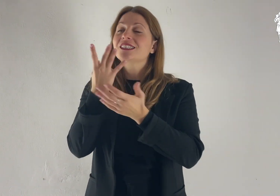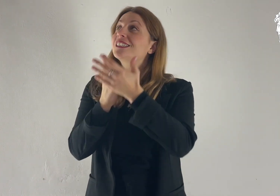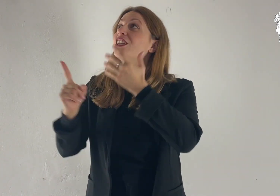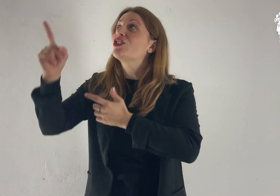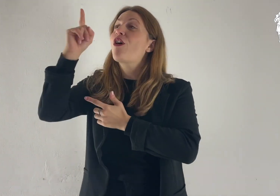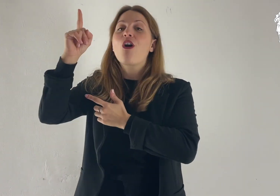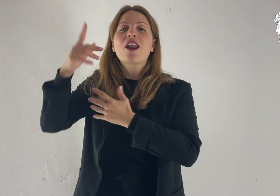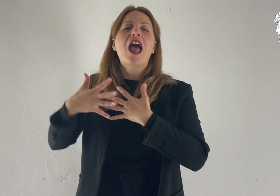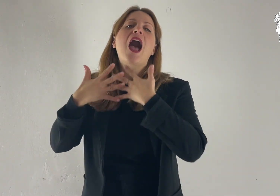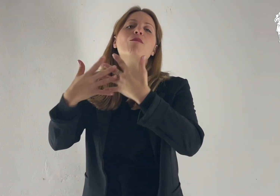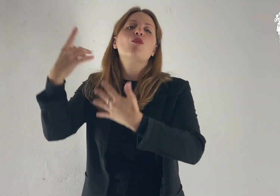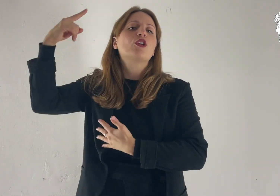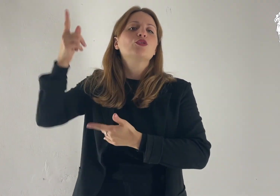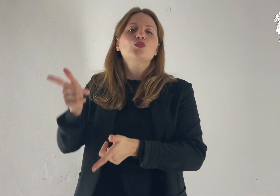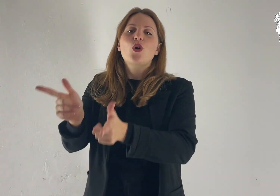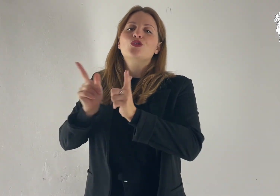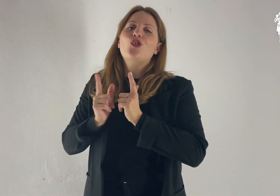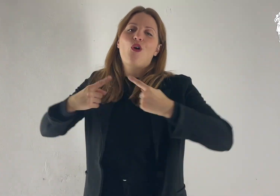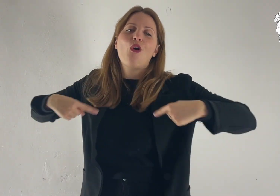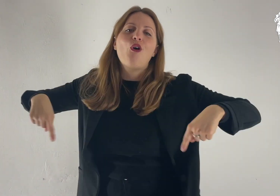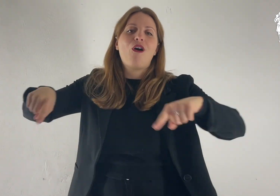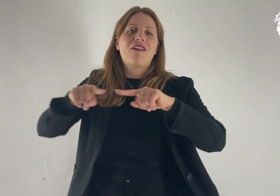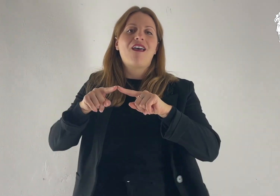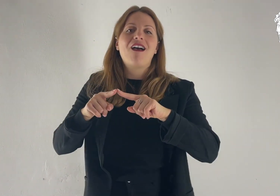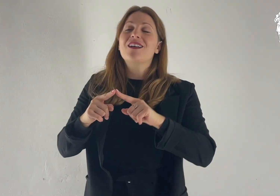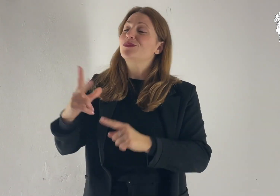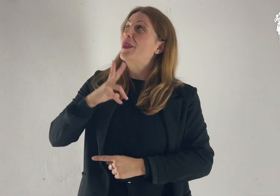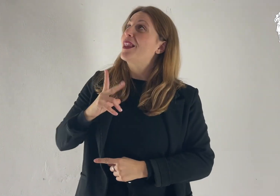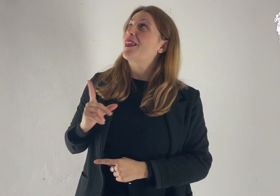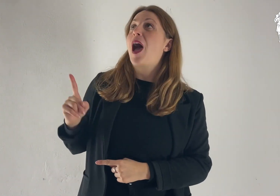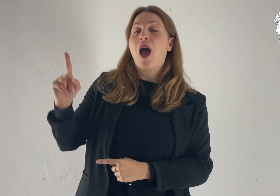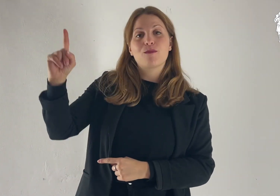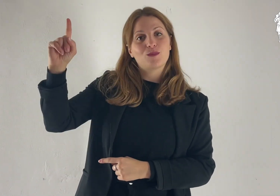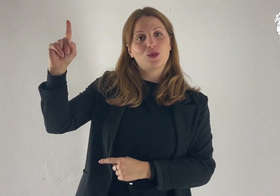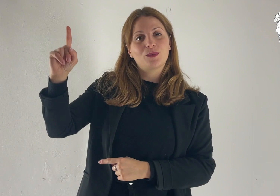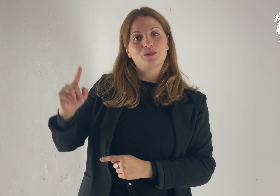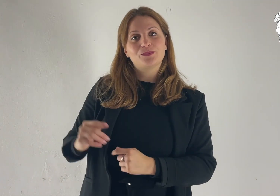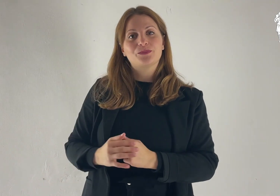Donaci, Signore, il tuo amore: in te speriamo.